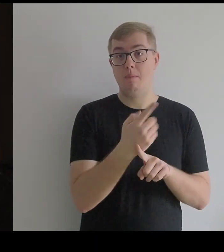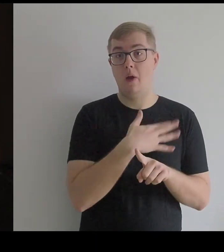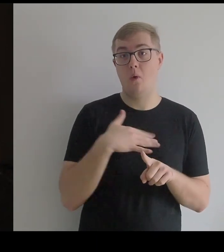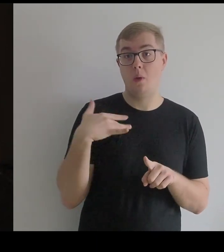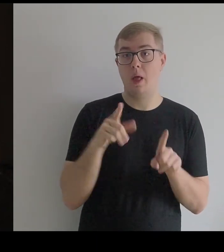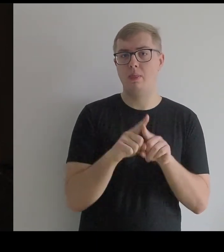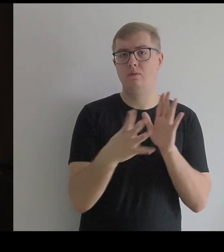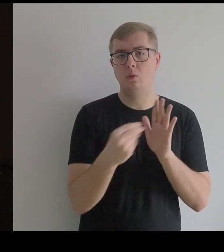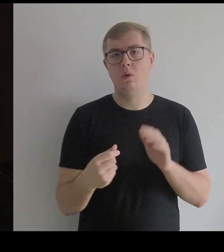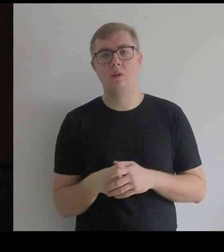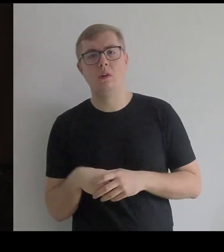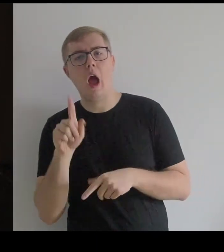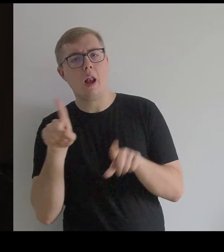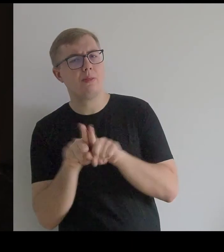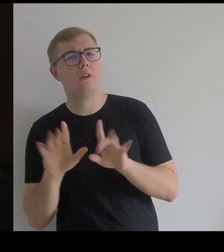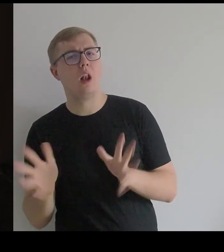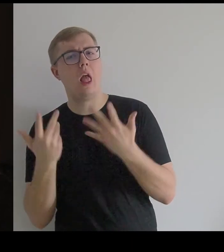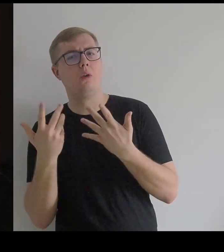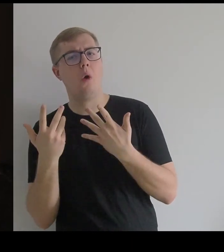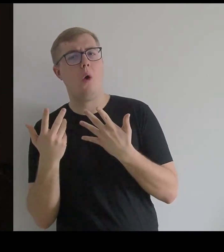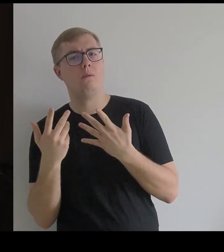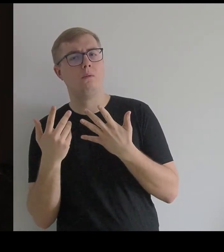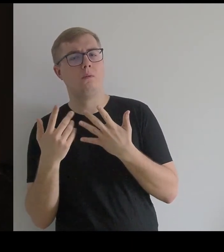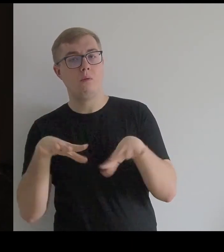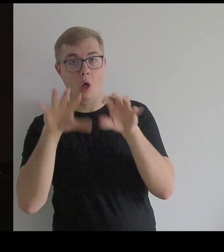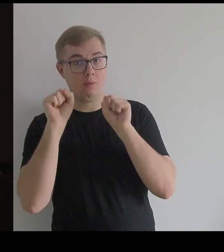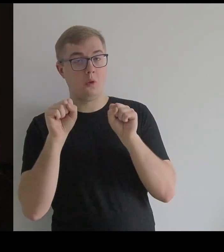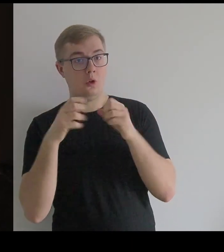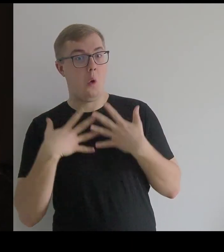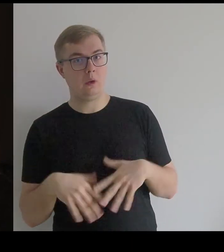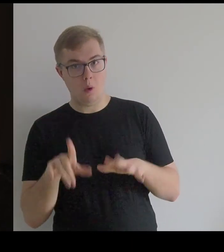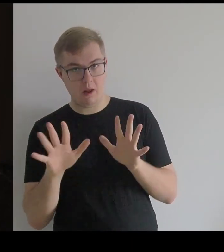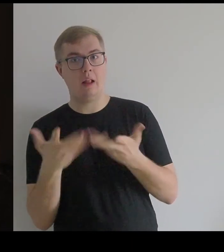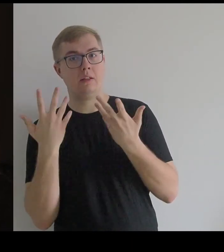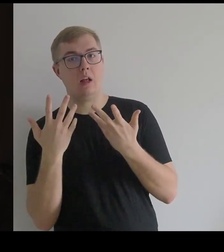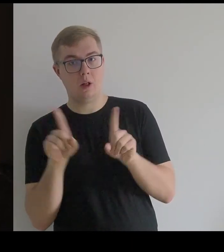Ale w sumie koronka jest lżejsza – w odbiorze i do noszenia.